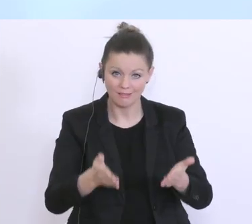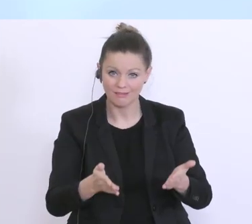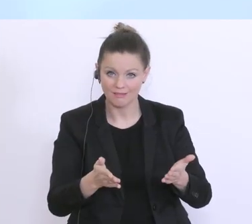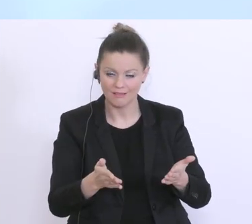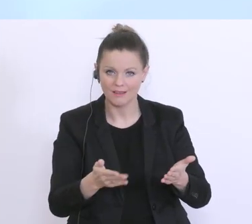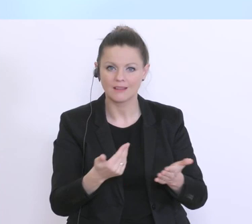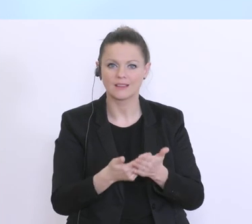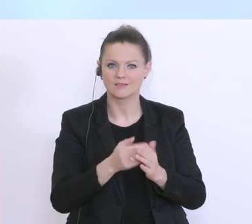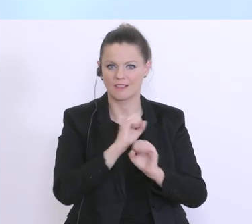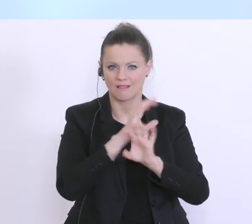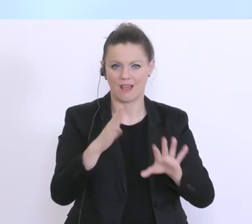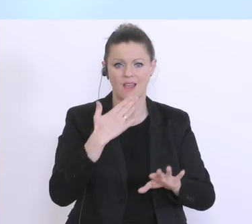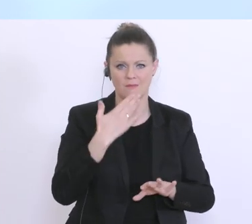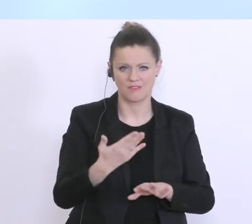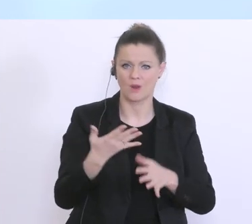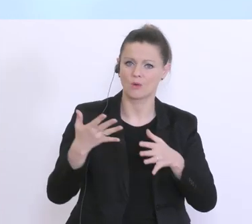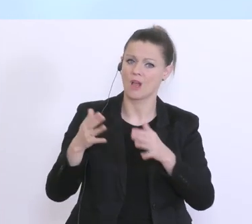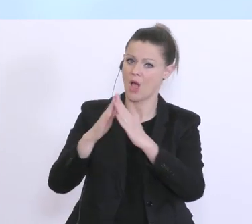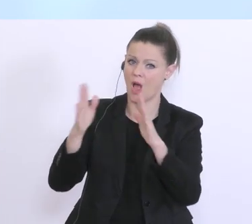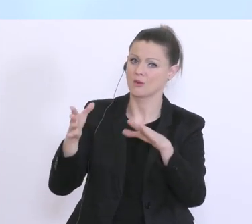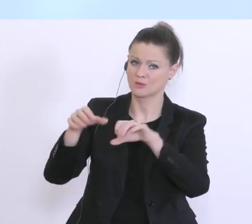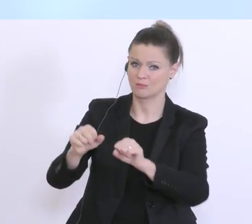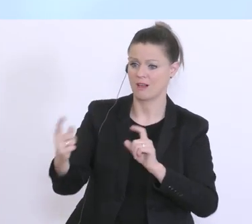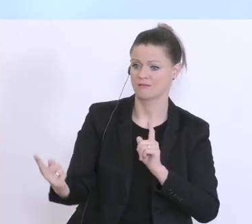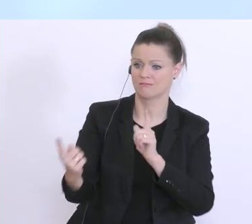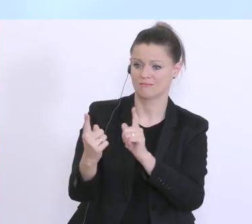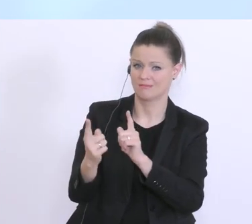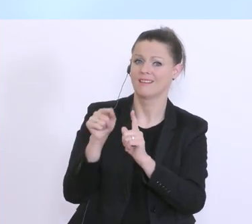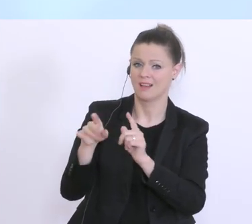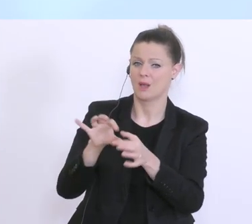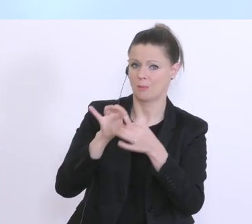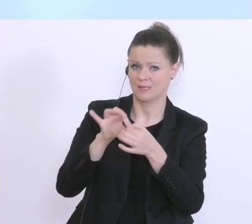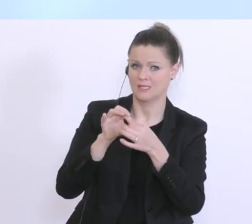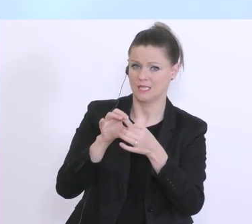Empfehlung zur Hausbank zu gehen, und auf diese langjährige Beziehung, diese Gespräche aufzubauen.